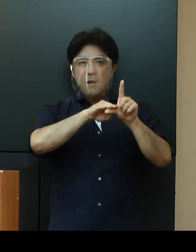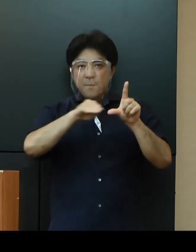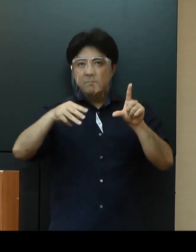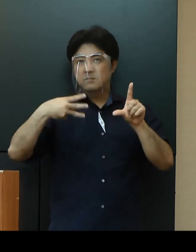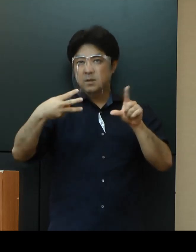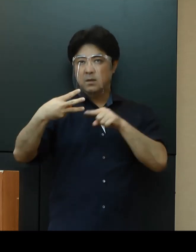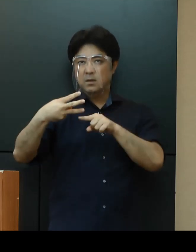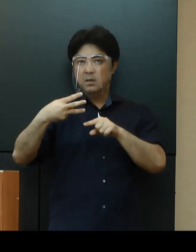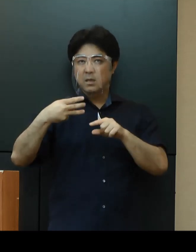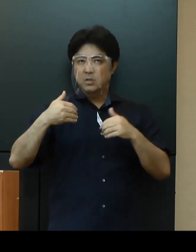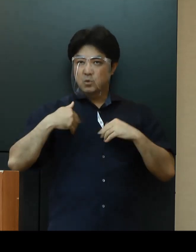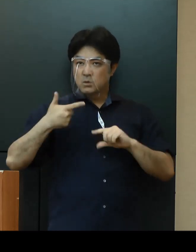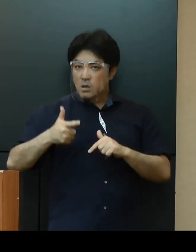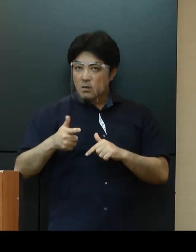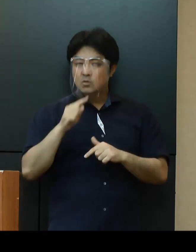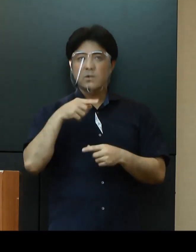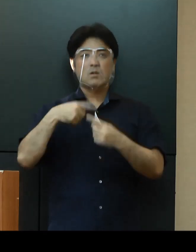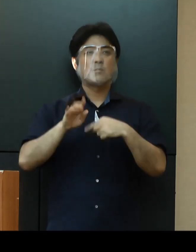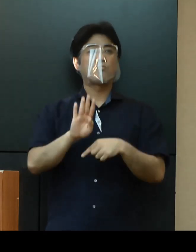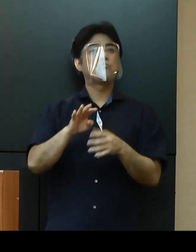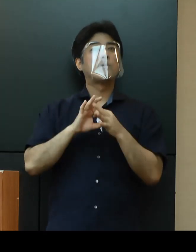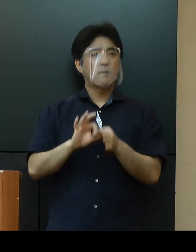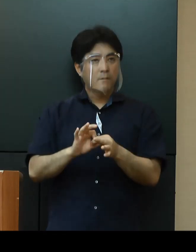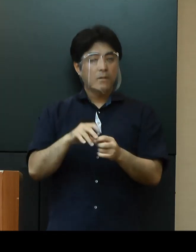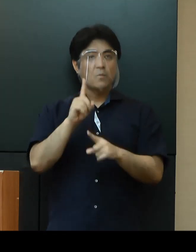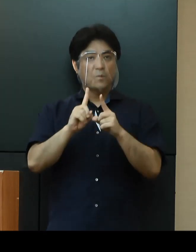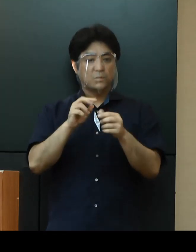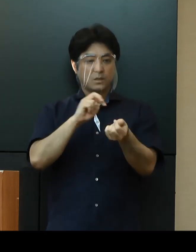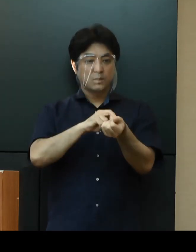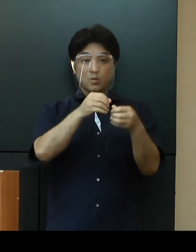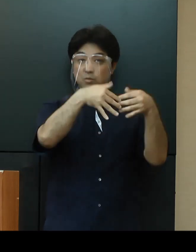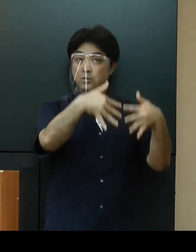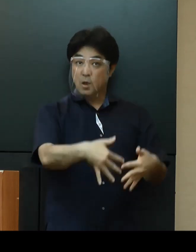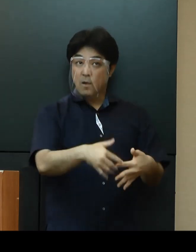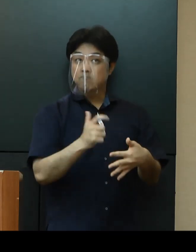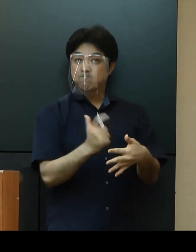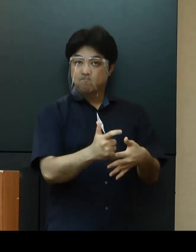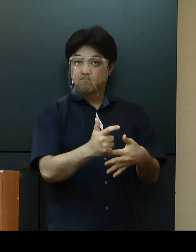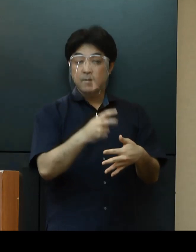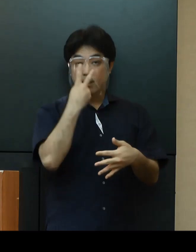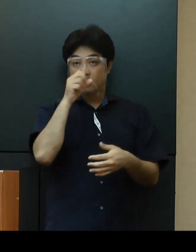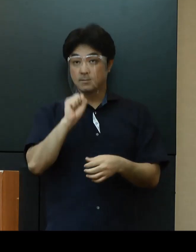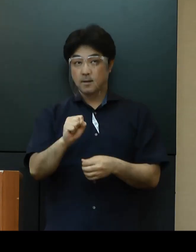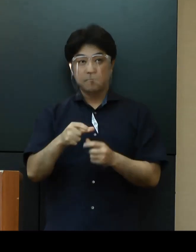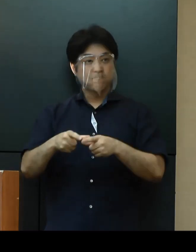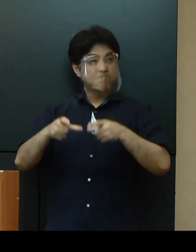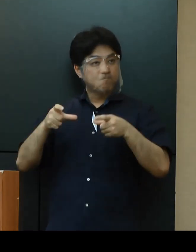県としましても引き続き医療体制の拡充や検査体制の強化などの取組を進めてまいります